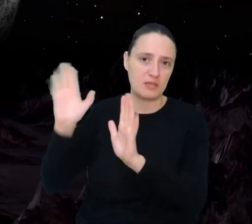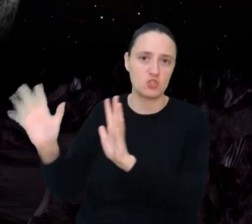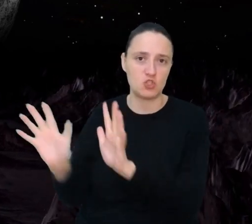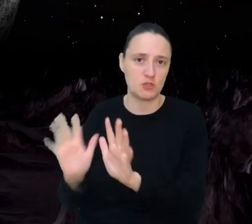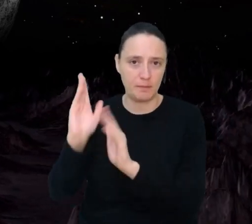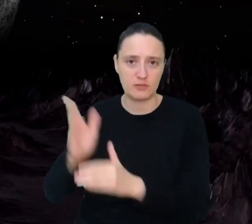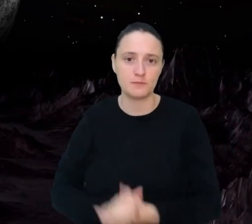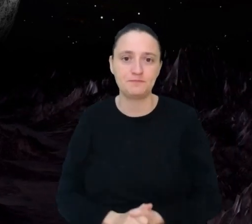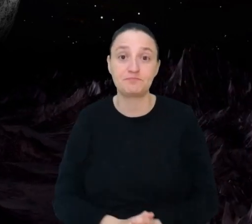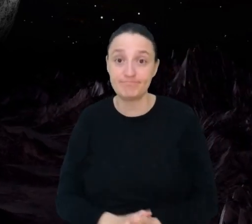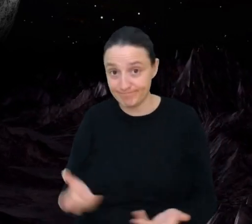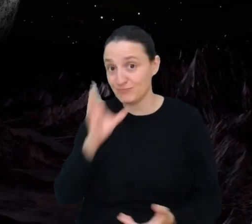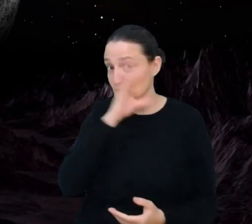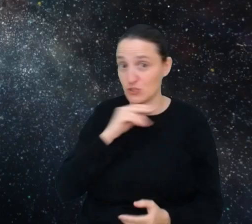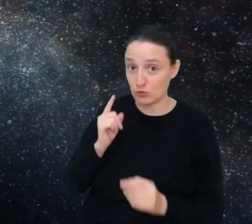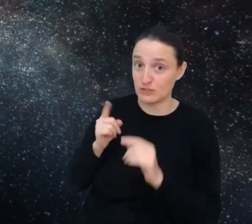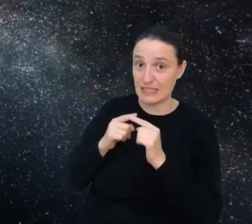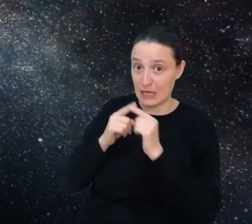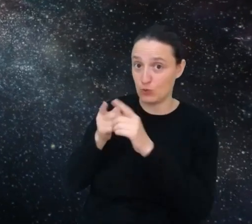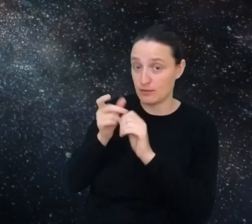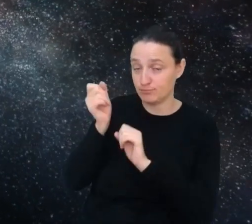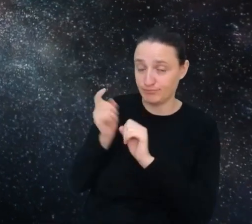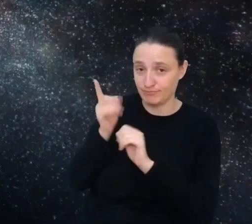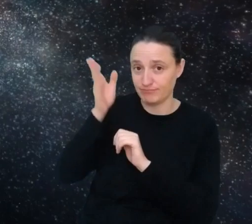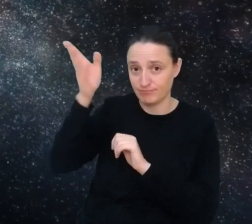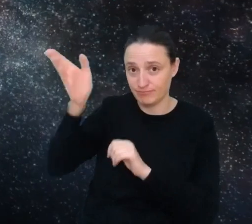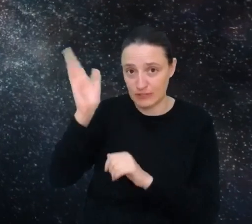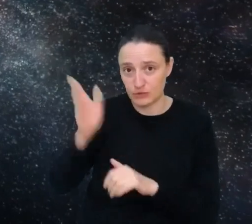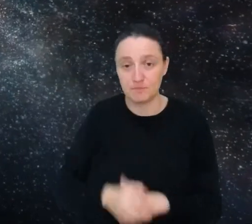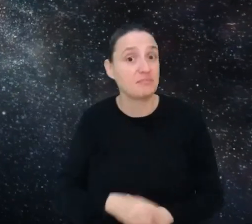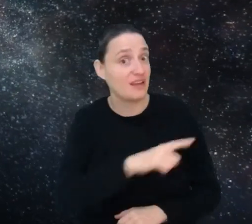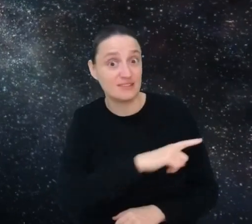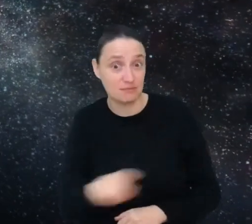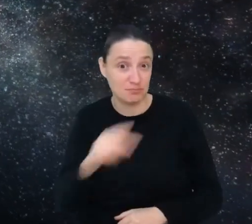Kieruj się na księżyc. Widzisz się w którymś z tych zawodów przyszłości?